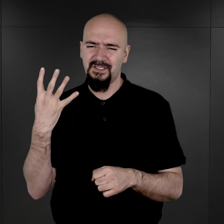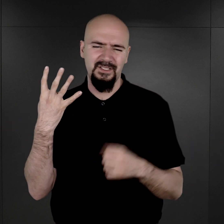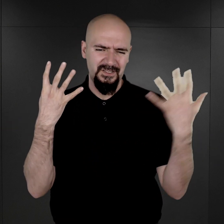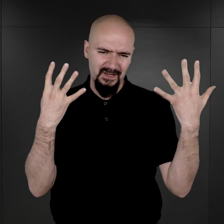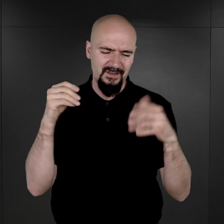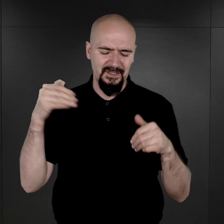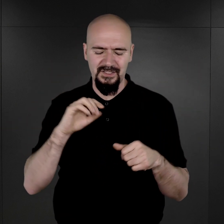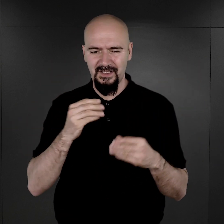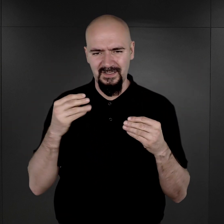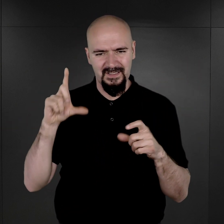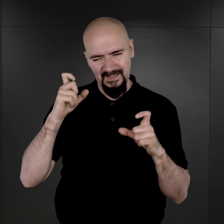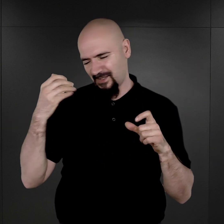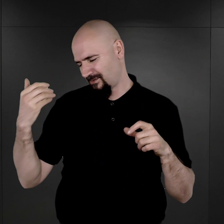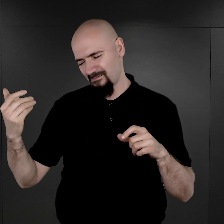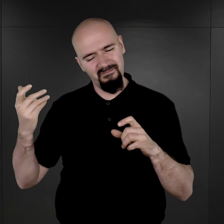ale większość pewnie uległa zniszczeniu.